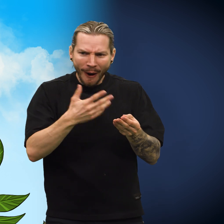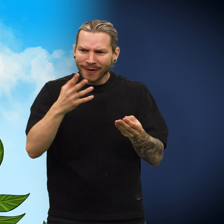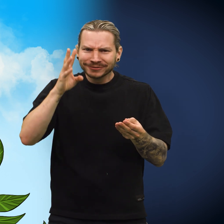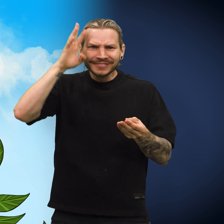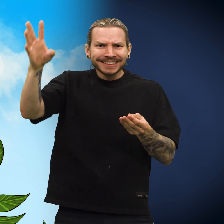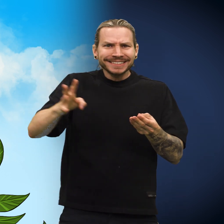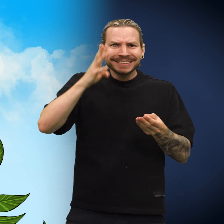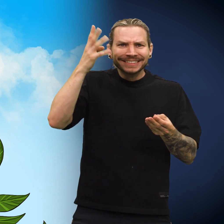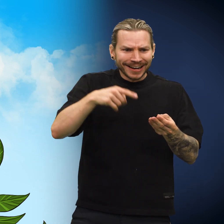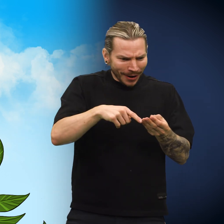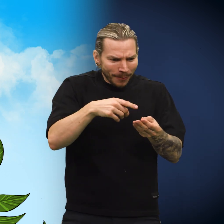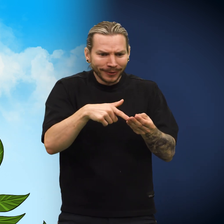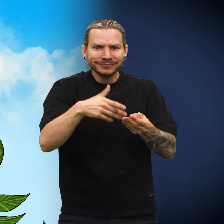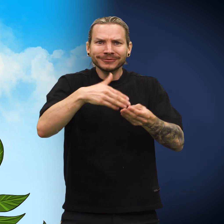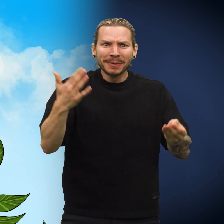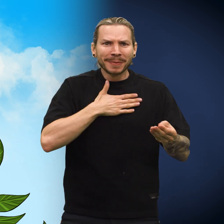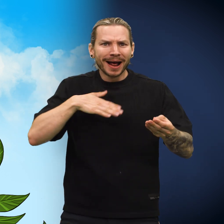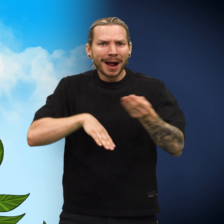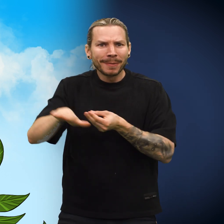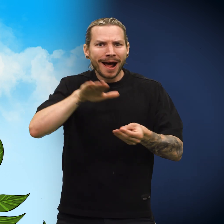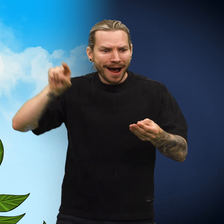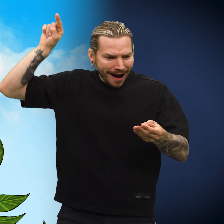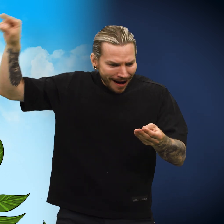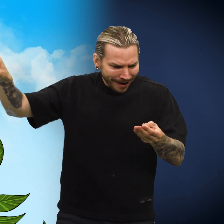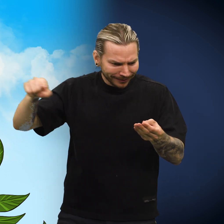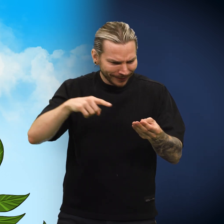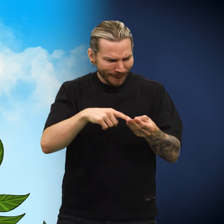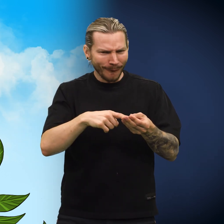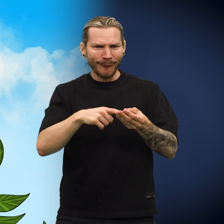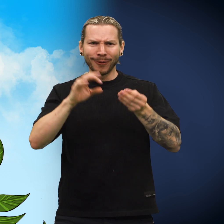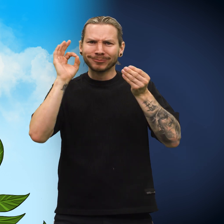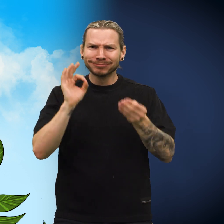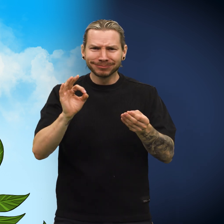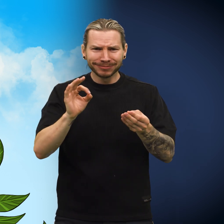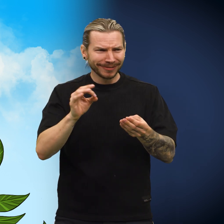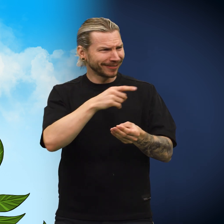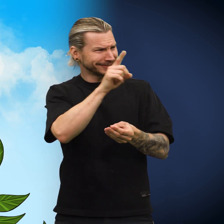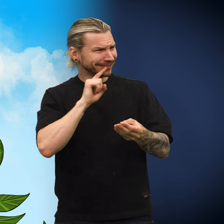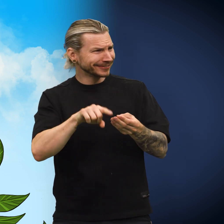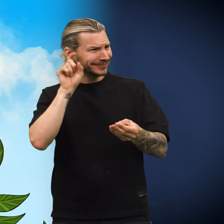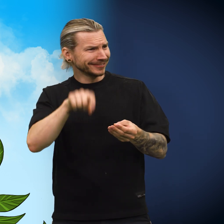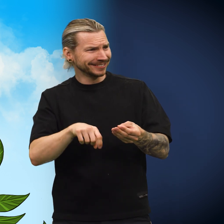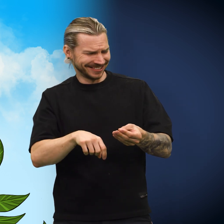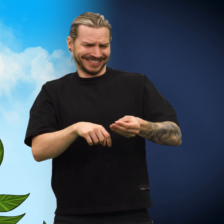«Fantastisk!» sa han. «Denne mynten er fra mitt hjemland! Og dere påstår at den er falsk?»